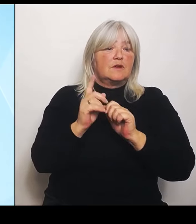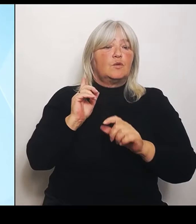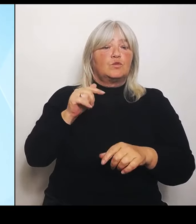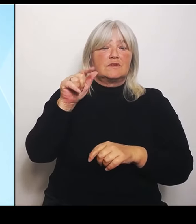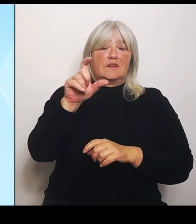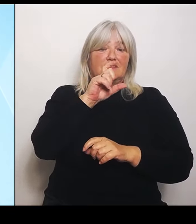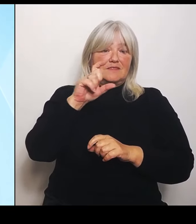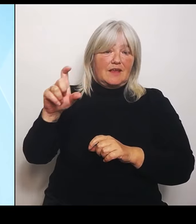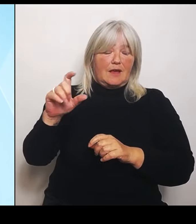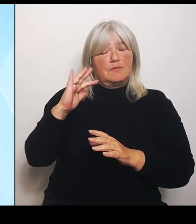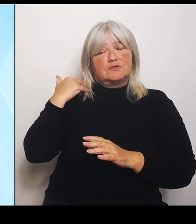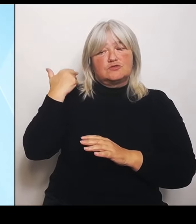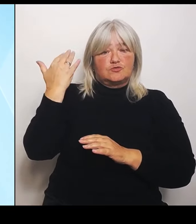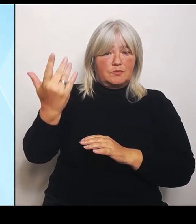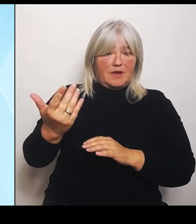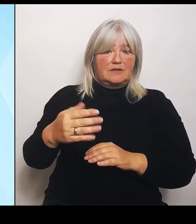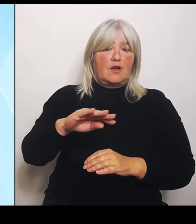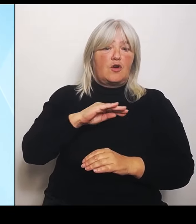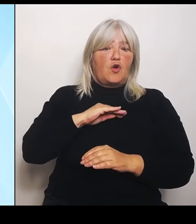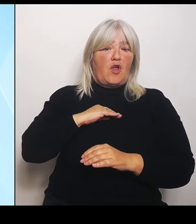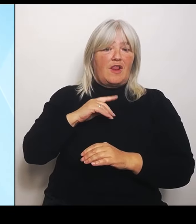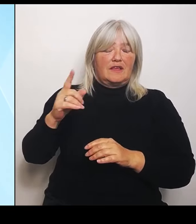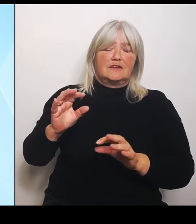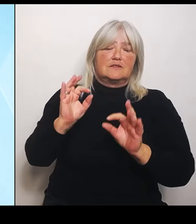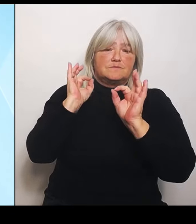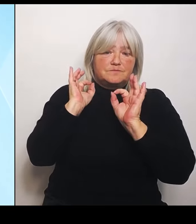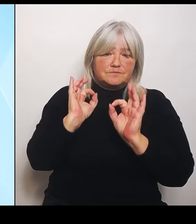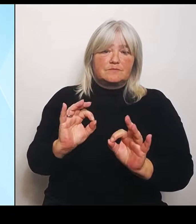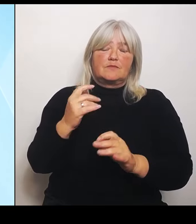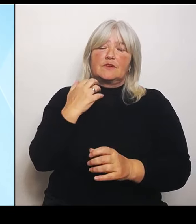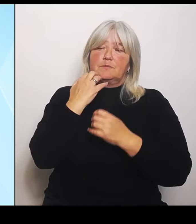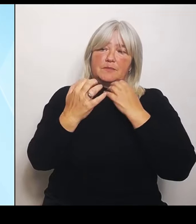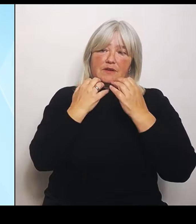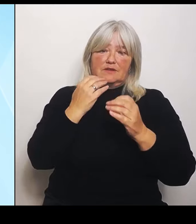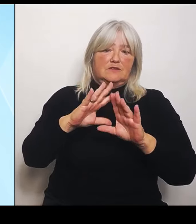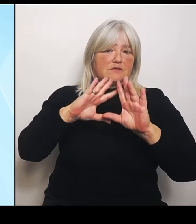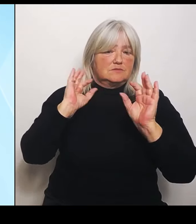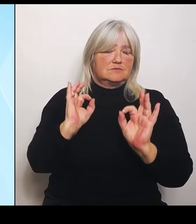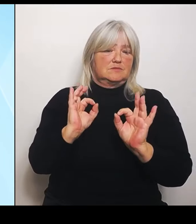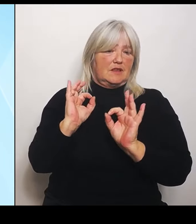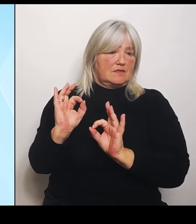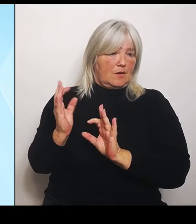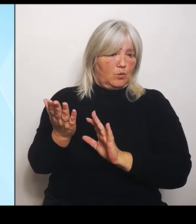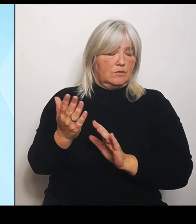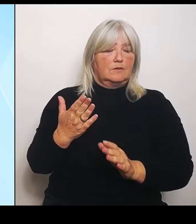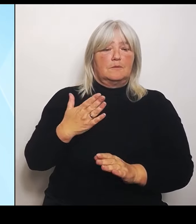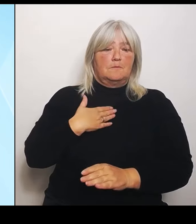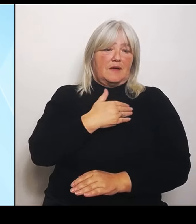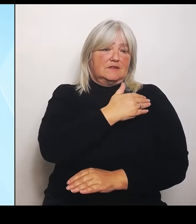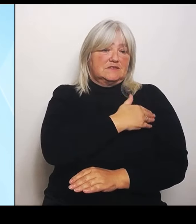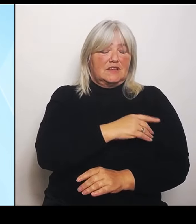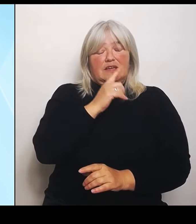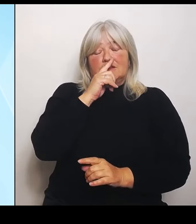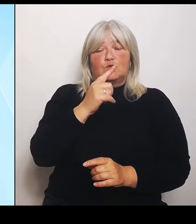die Ausführungen machen. Von meiner Seite nur zwei, drei andere kurze Themen. Das eine ist noch einmal